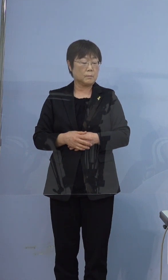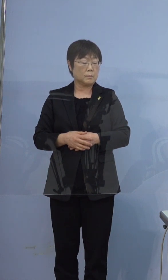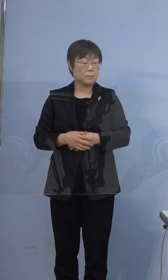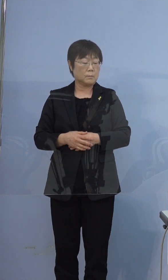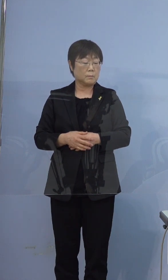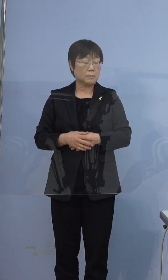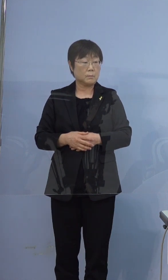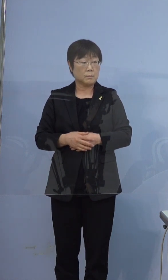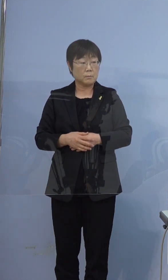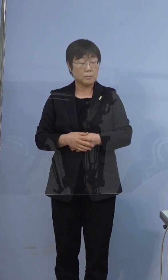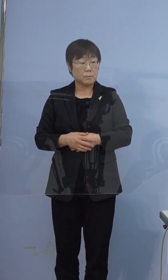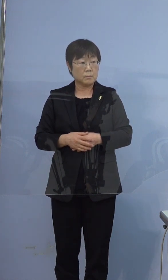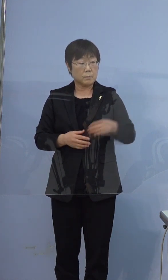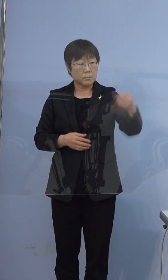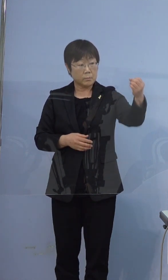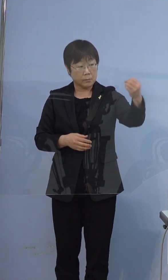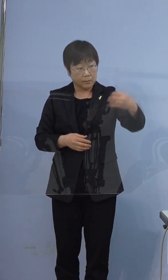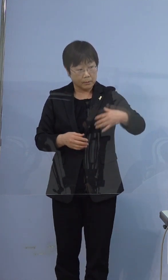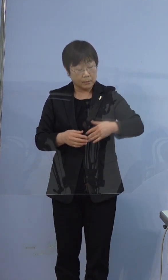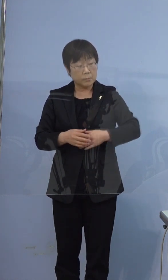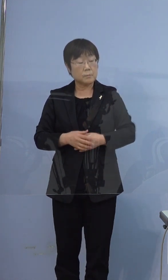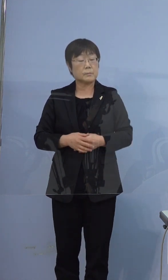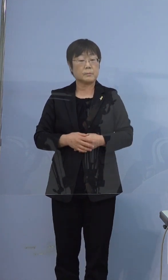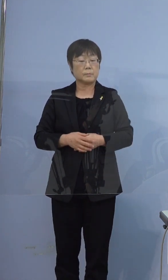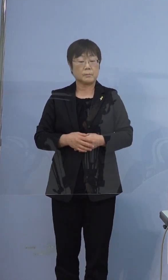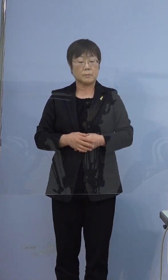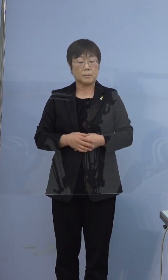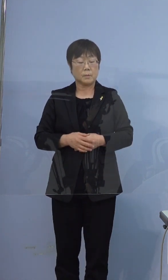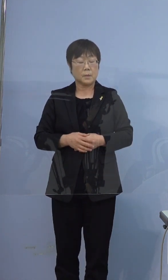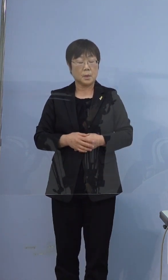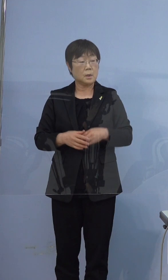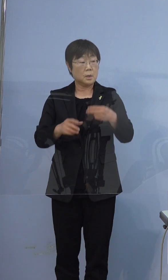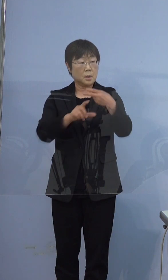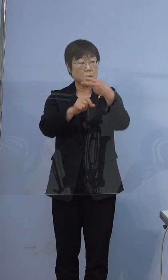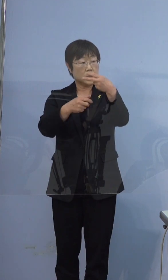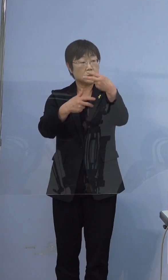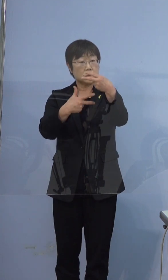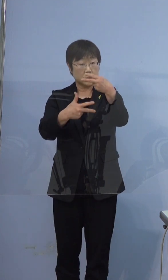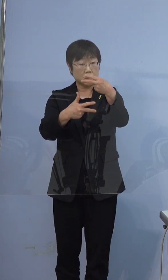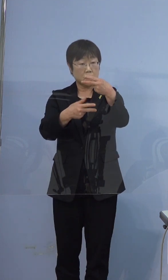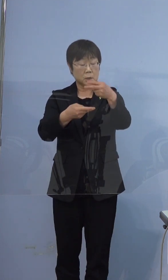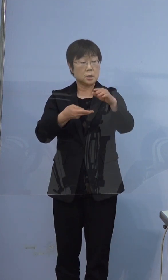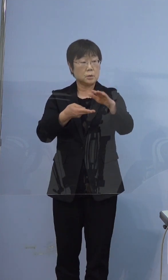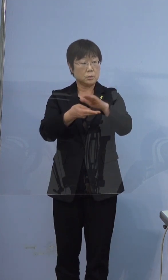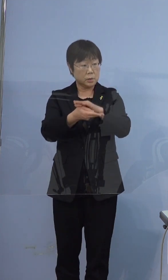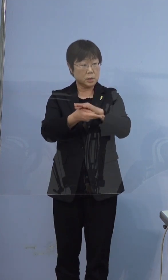ちなみに2月7日に入院した医療機関に